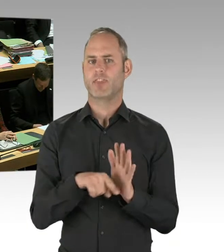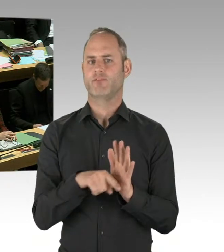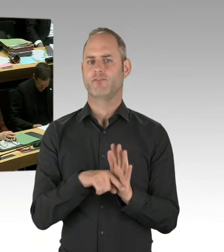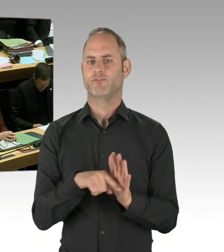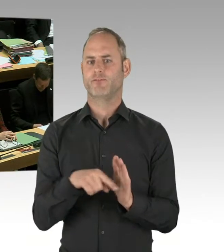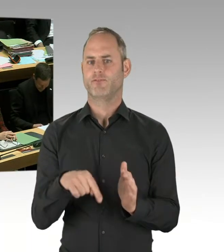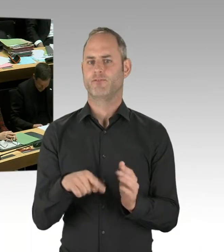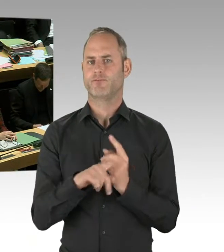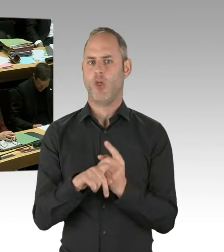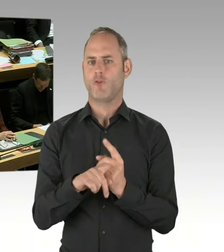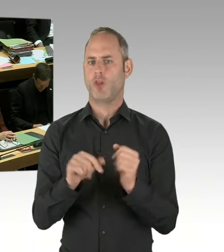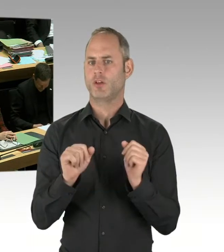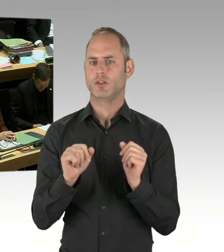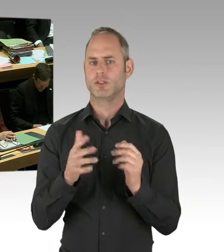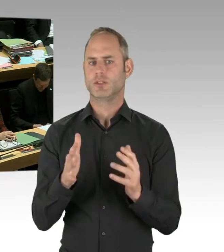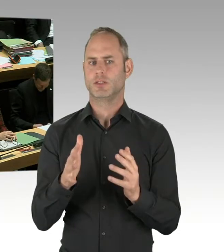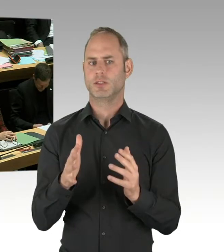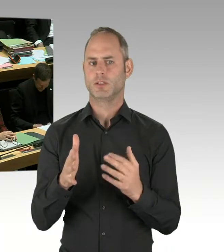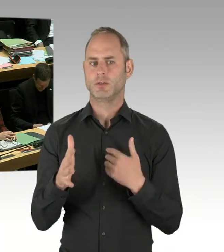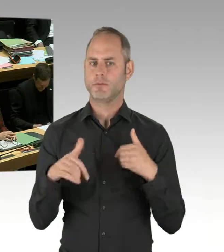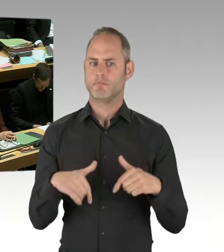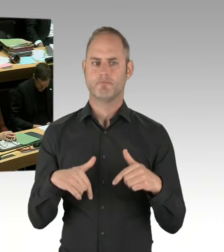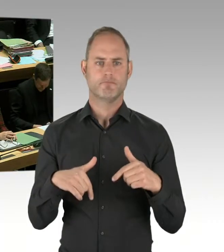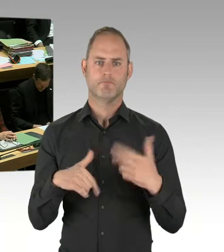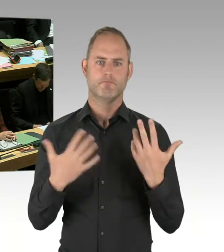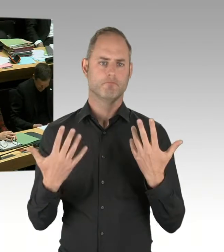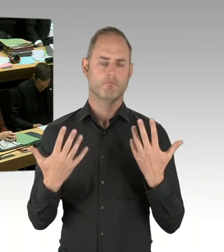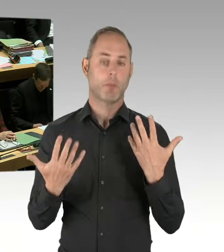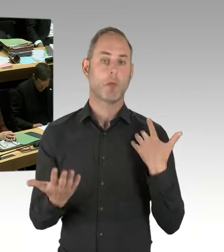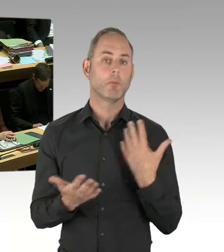Aber, wie gesagt, wir hatten bisher erst zwei Einsätze. Wir werden natürlich auch schauen oder werden gut beraten sein